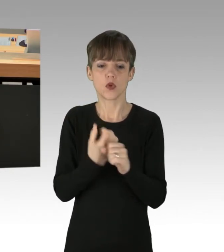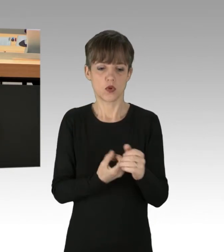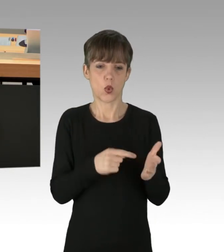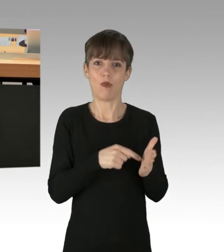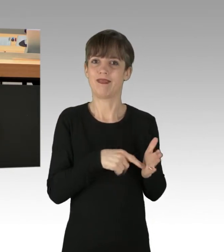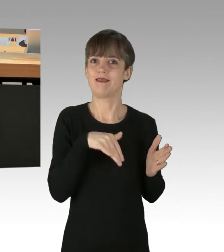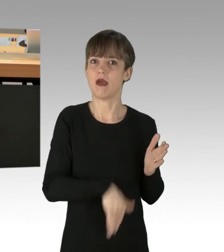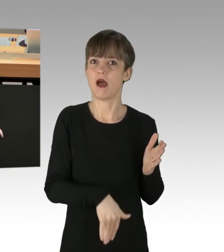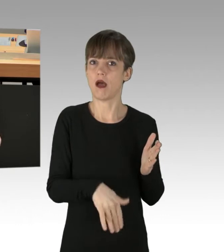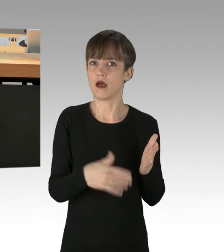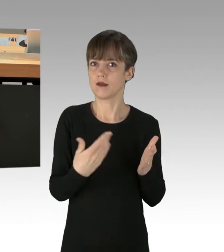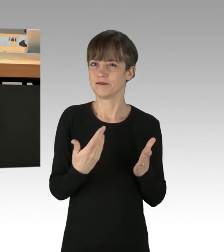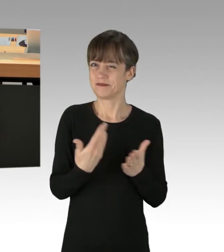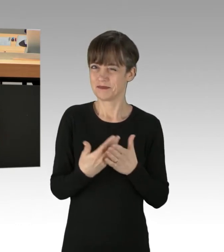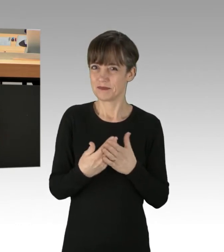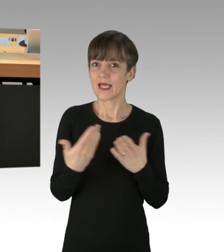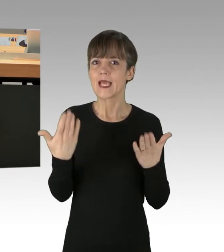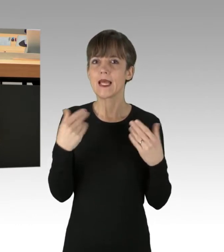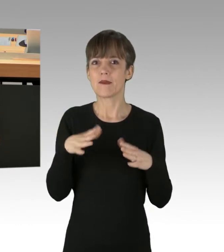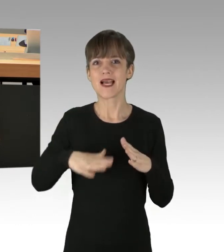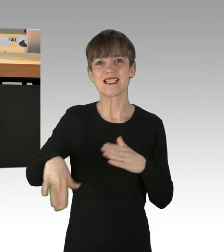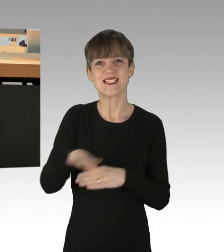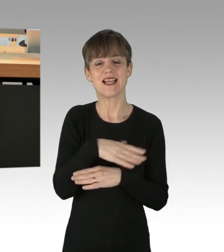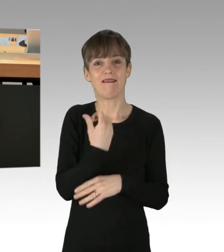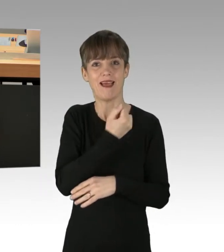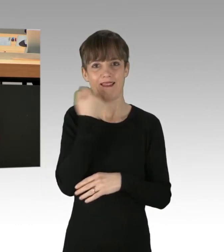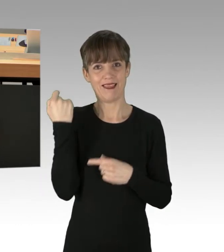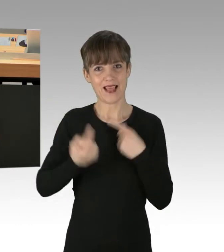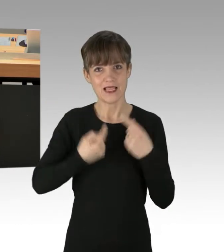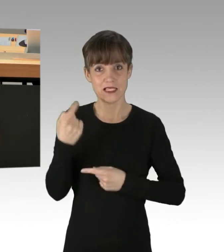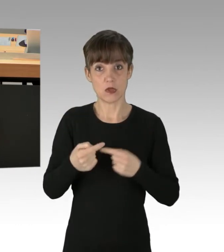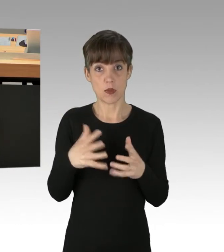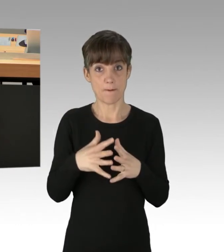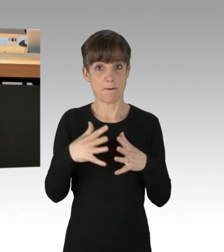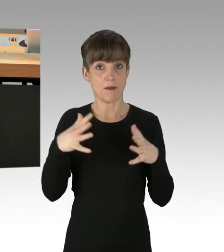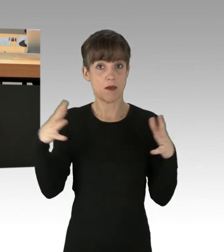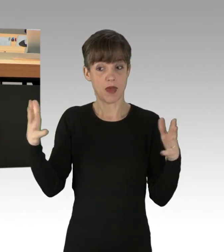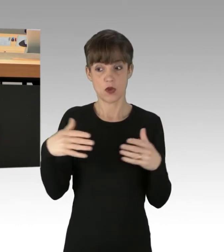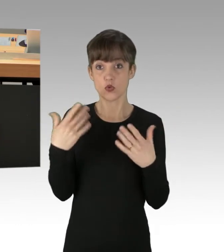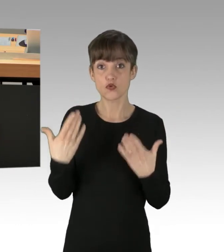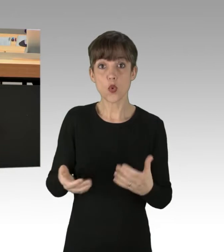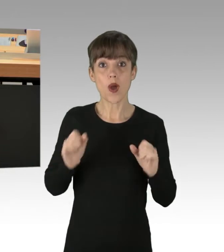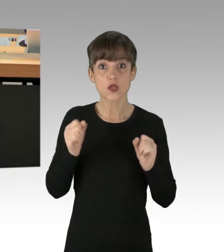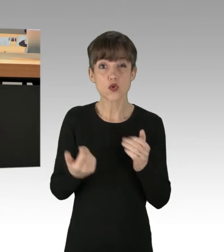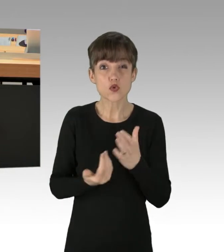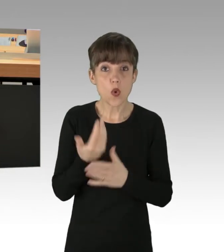Die Radikalisierung der Klimaszene schreitet immer weiter voran, schließlich sind diese Aktionen nicht neu. Ich erinnere an die Blockaden